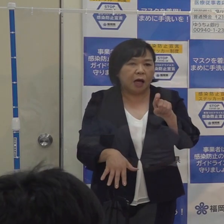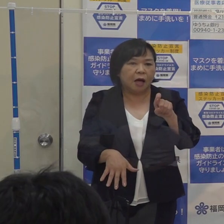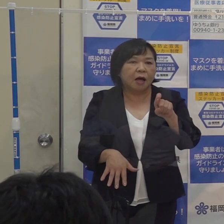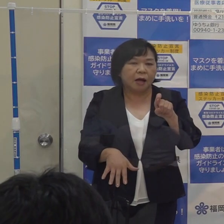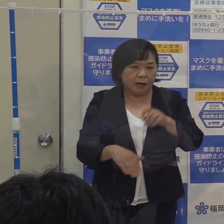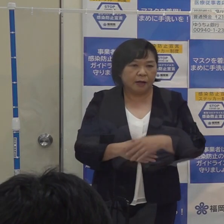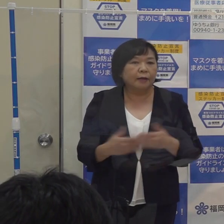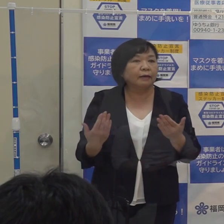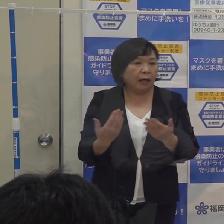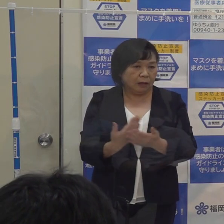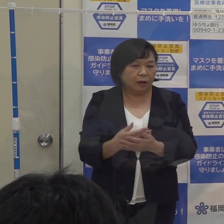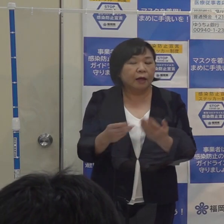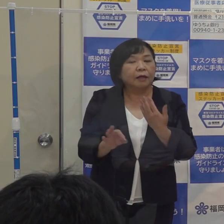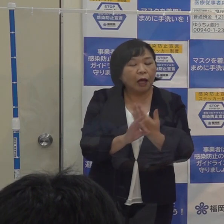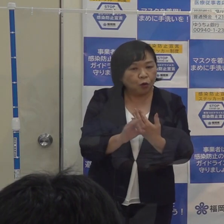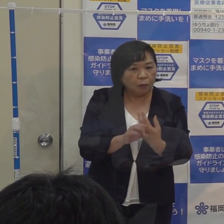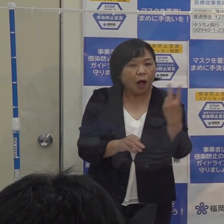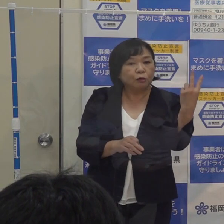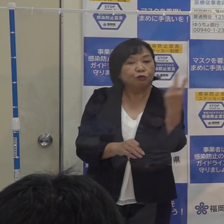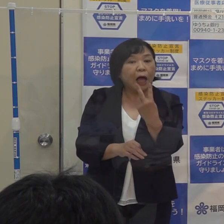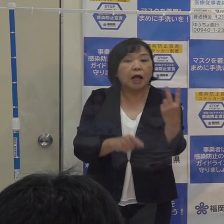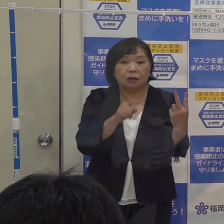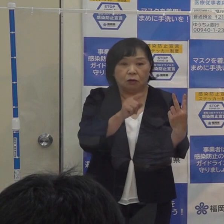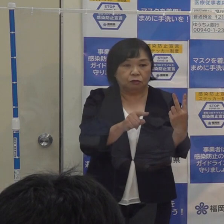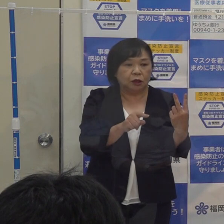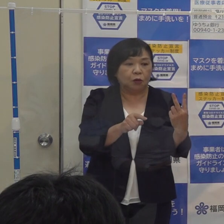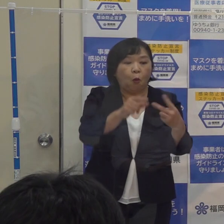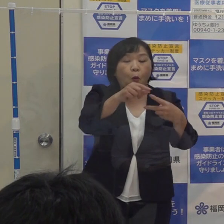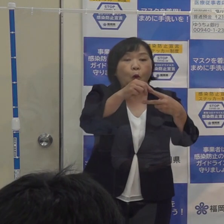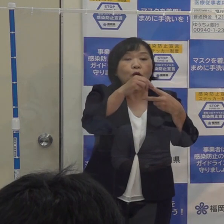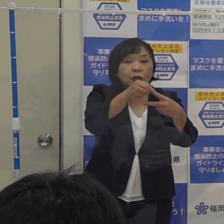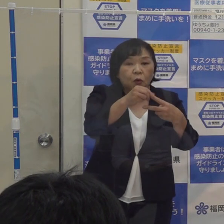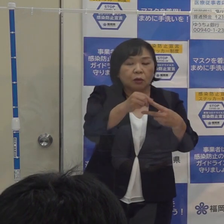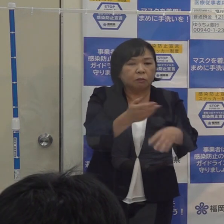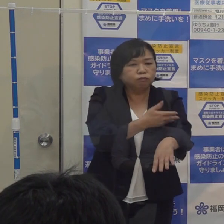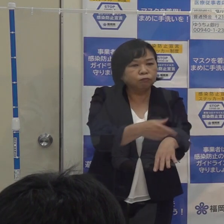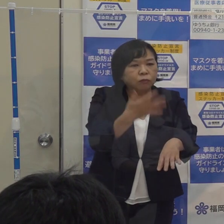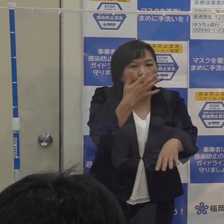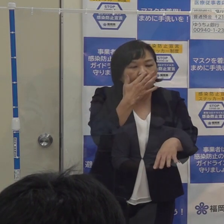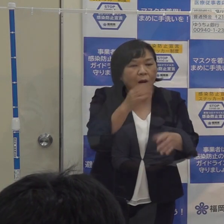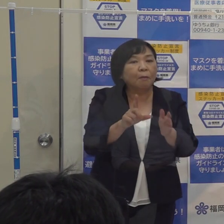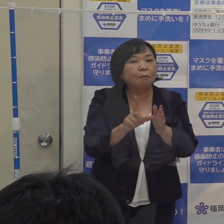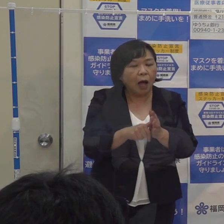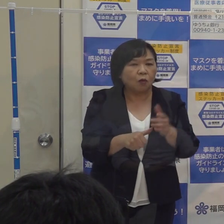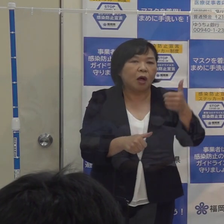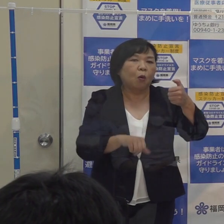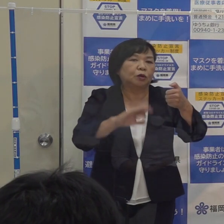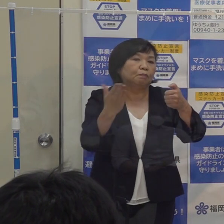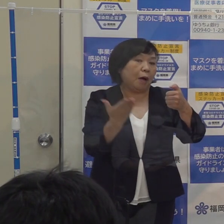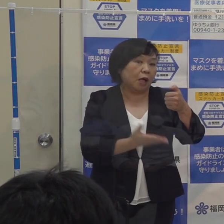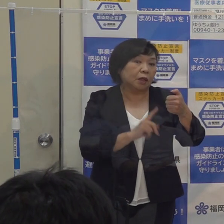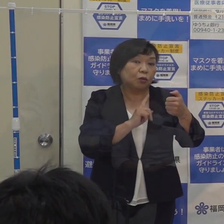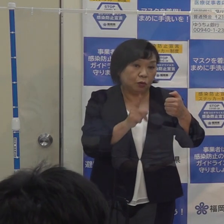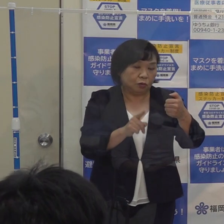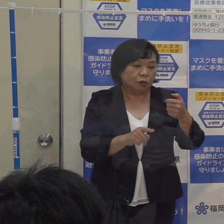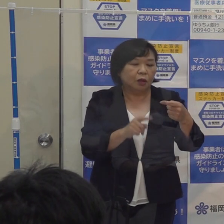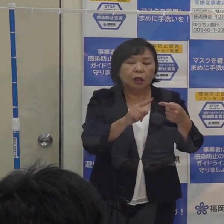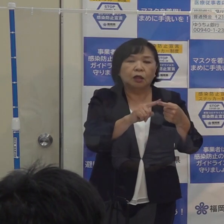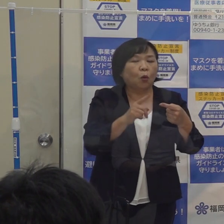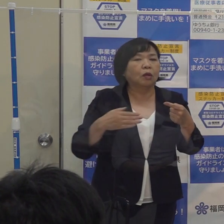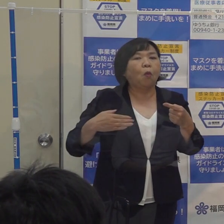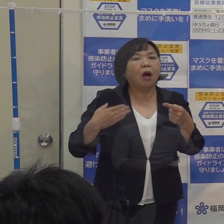例えば ２人のうち１人が感染経路不明だったら５０％を超える 陽性者数が１人で感染経路が分からなければ１００％になる